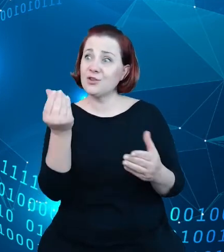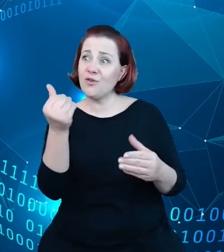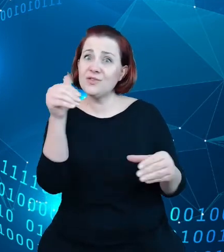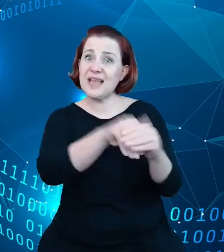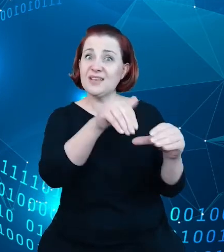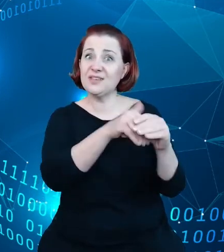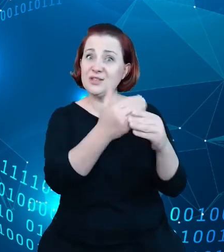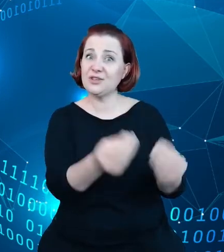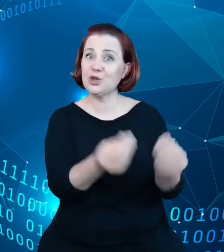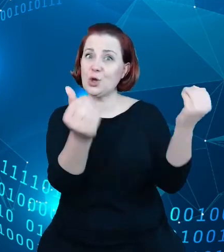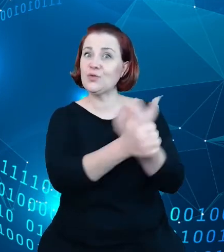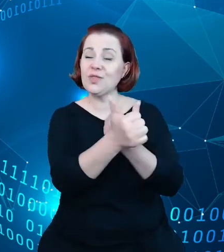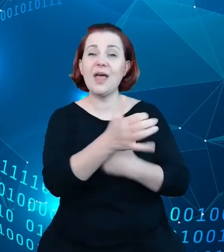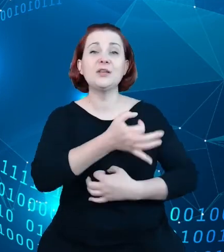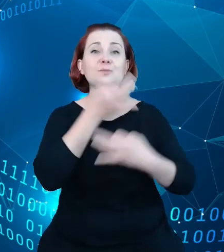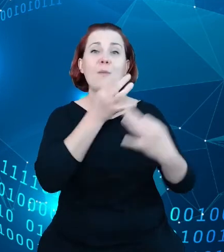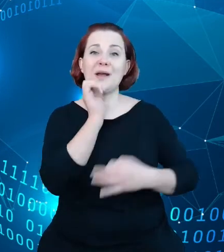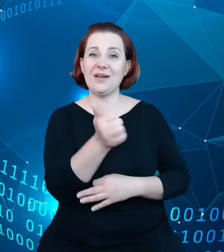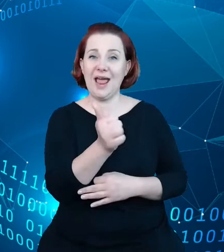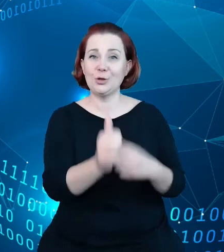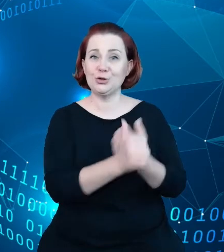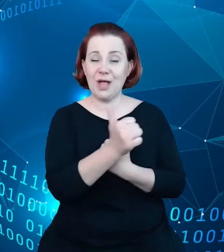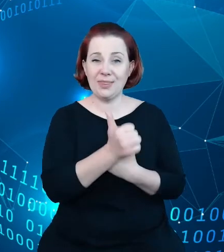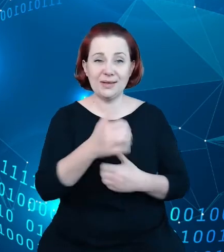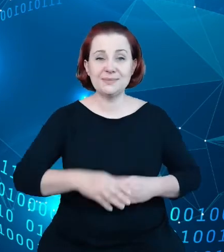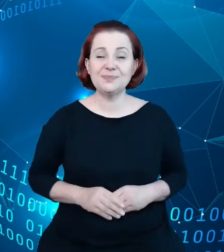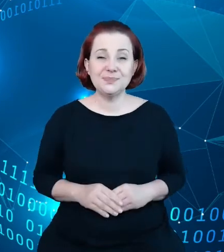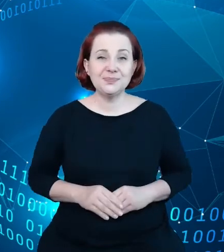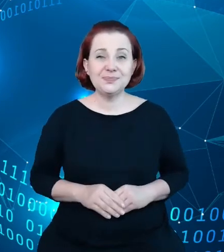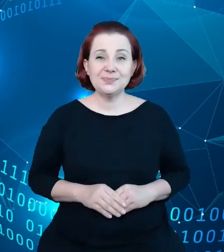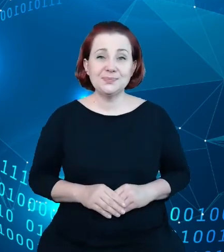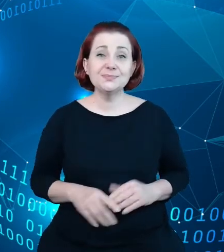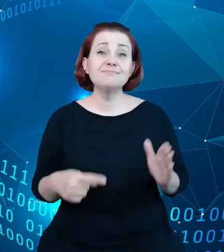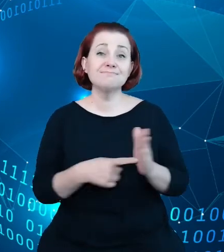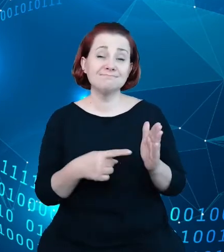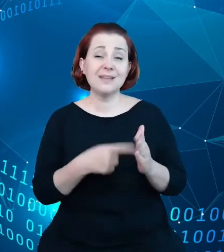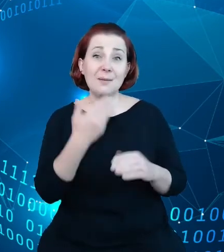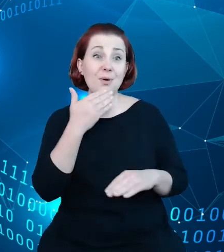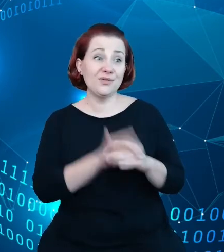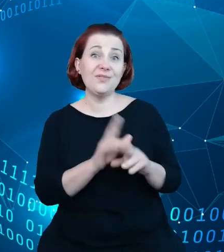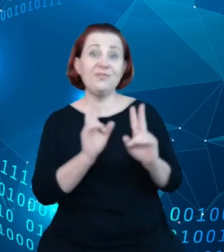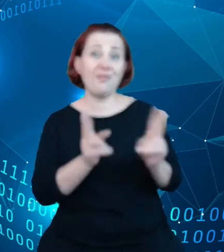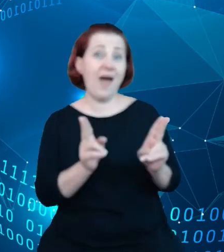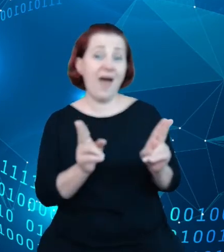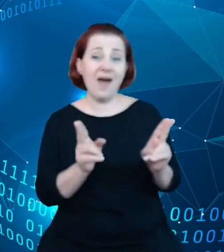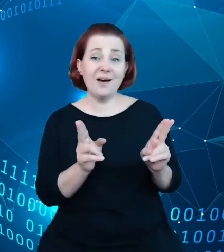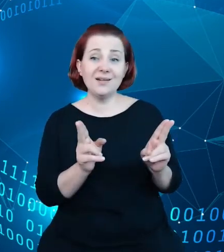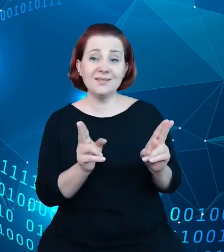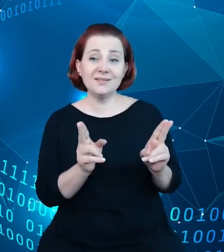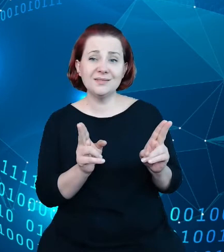I to potwierdza fakt, chociażby mnogość systemów, mnogość